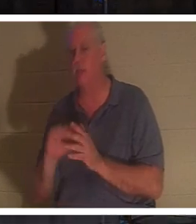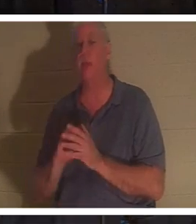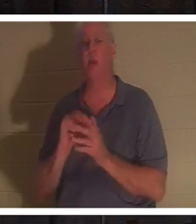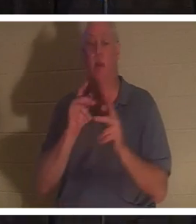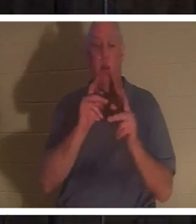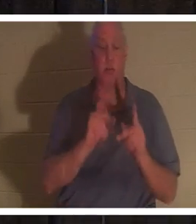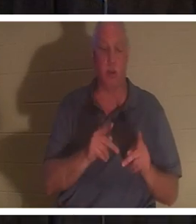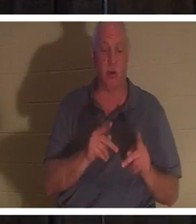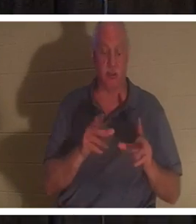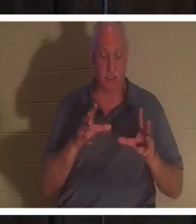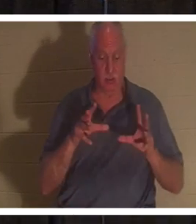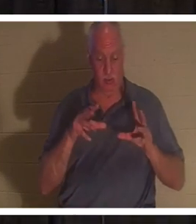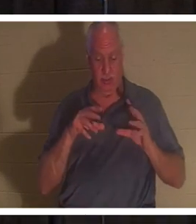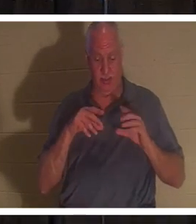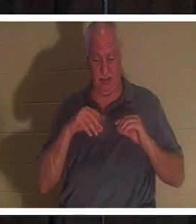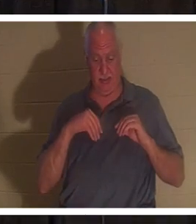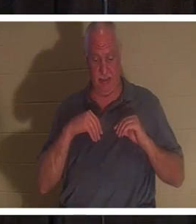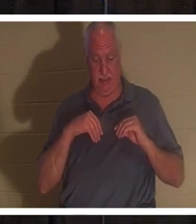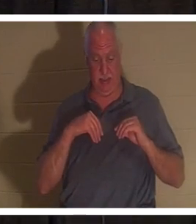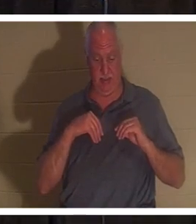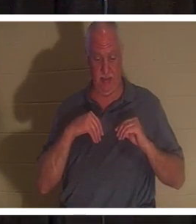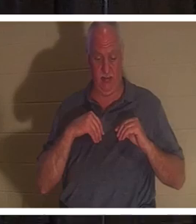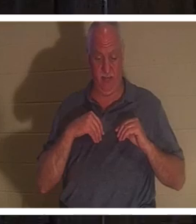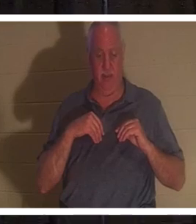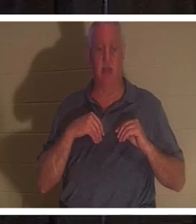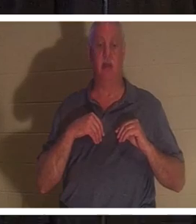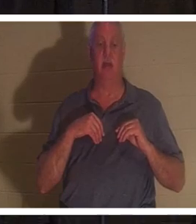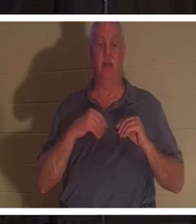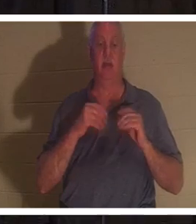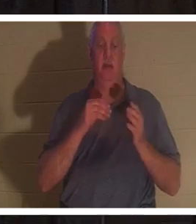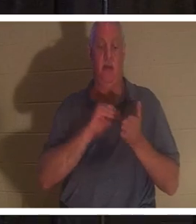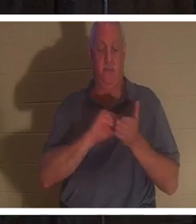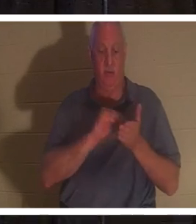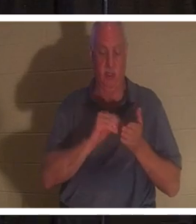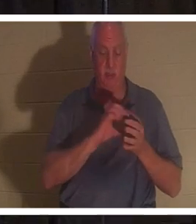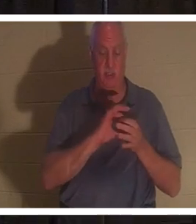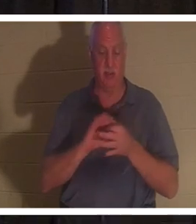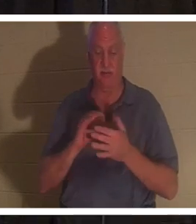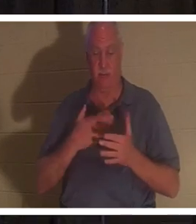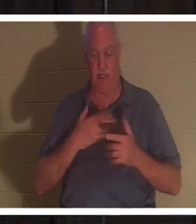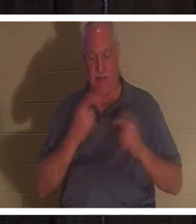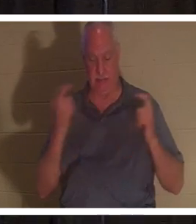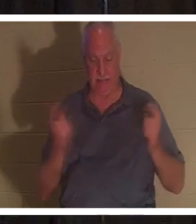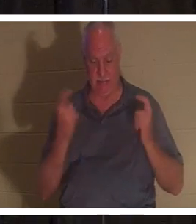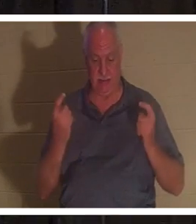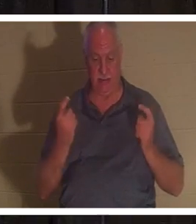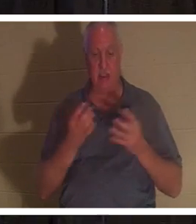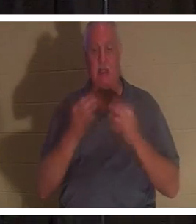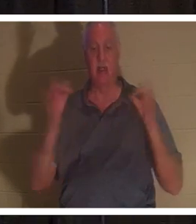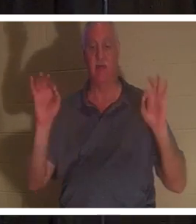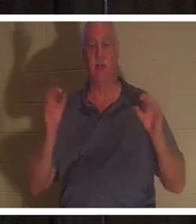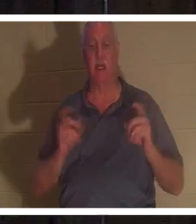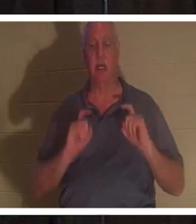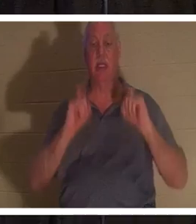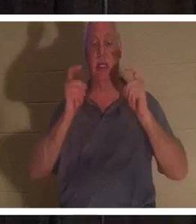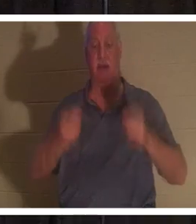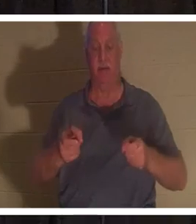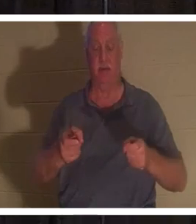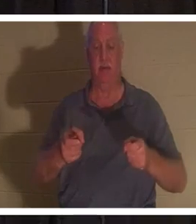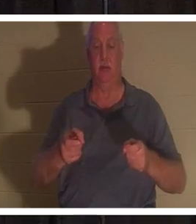अपने पापों के लिए क्षमा प्राप्त कर ली है जो प्रभु